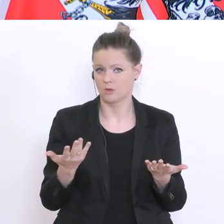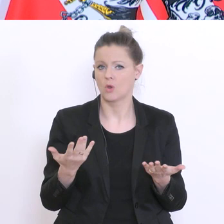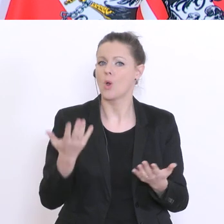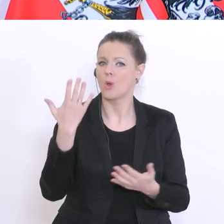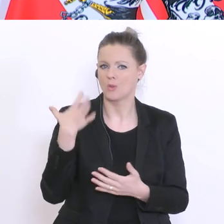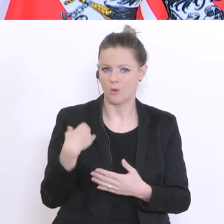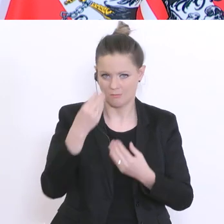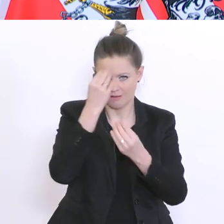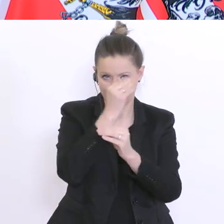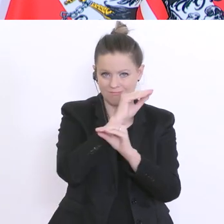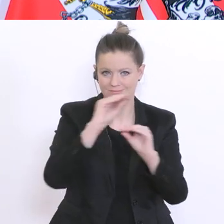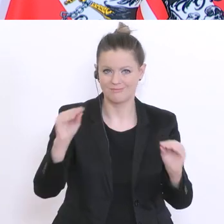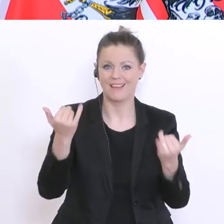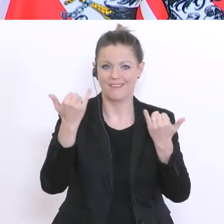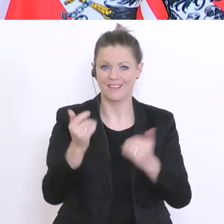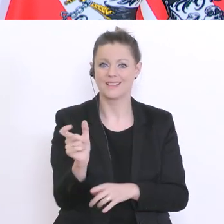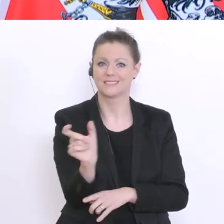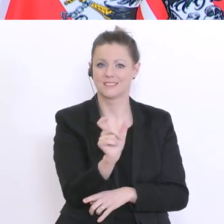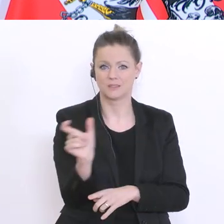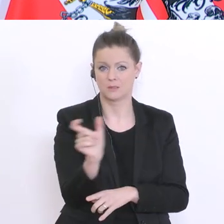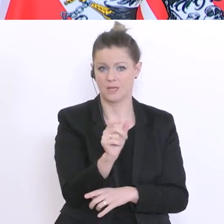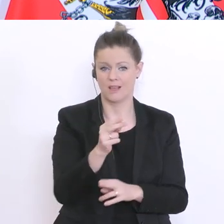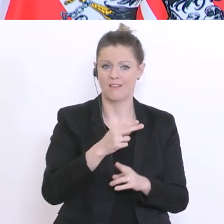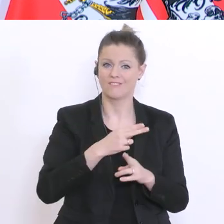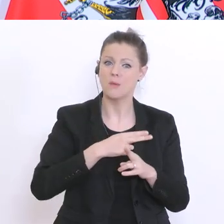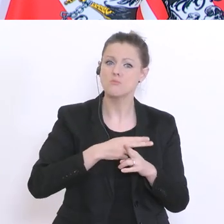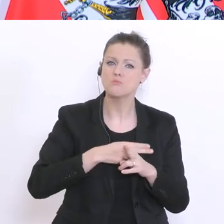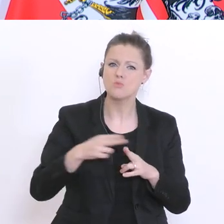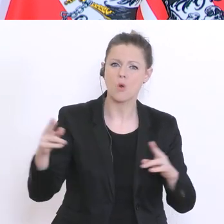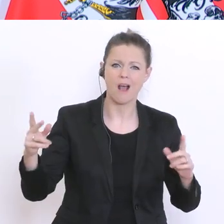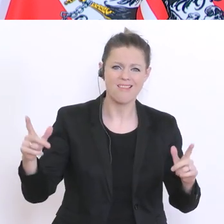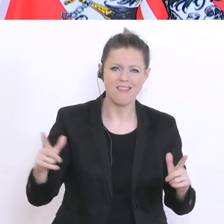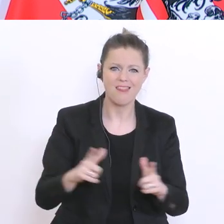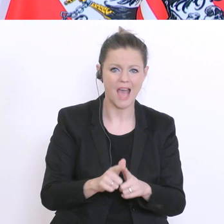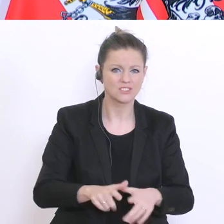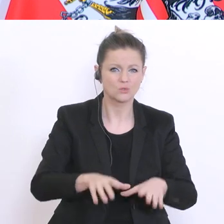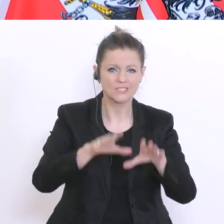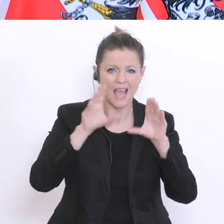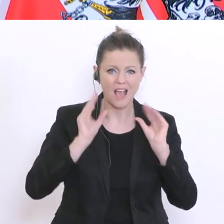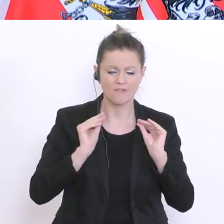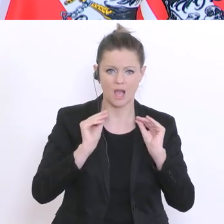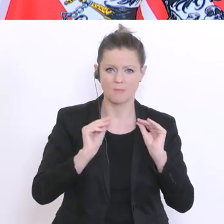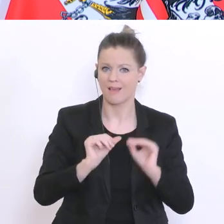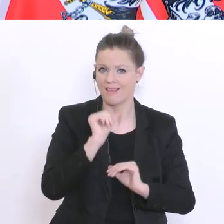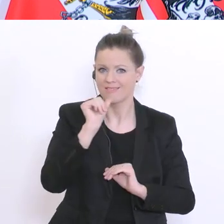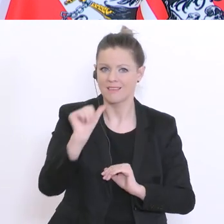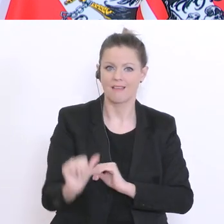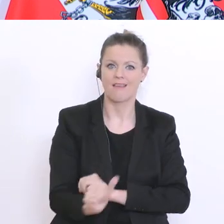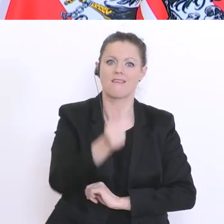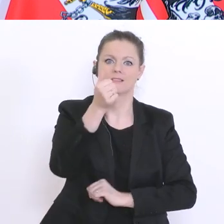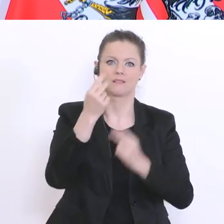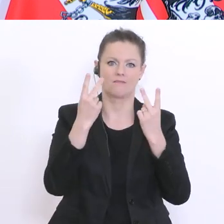steht sozusagen der pure Leistungserwerb nicht im Vordergrund und daher ist auch die Frage: ob jetzt